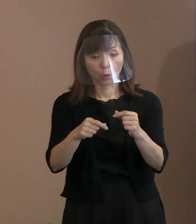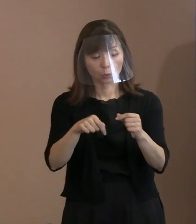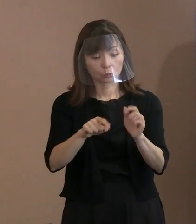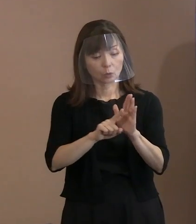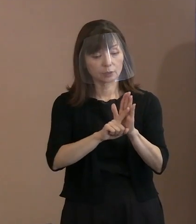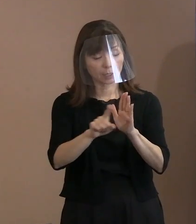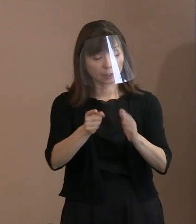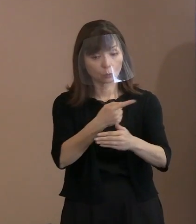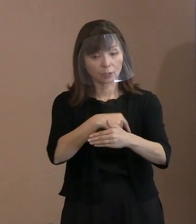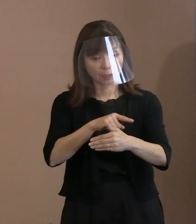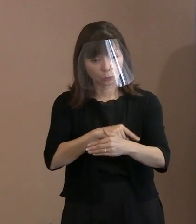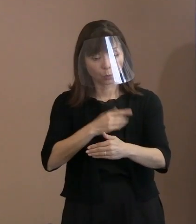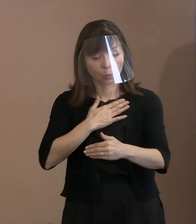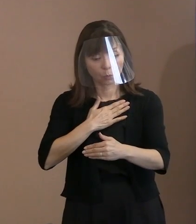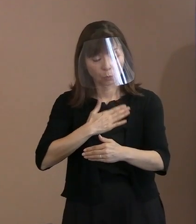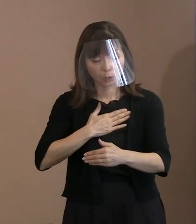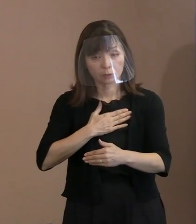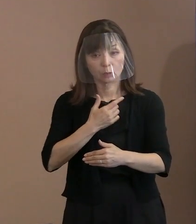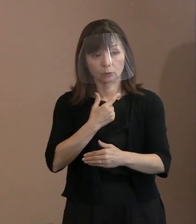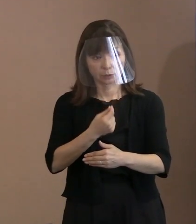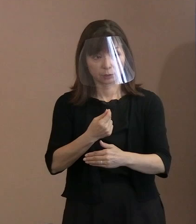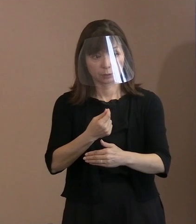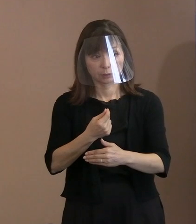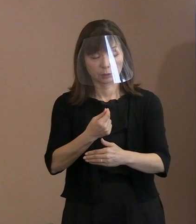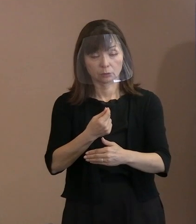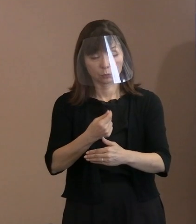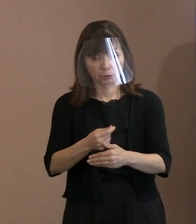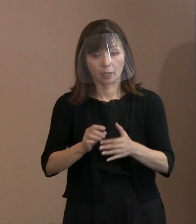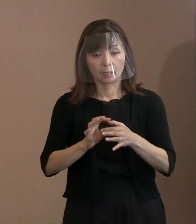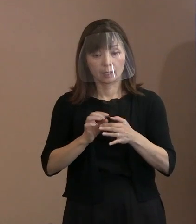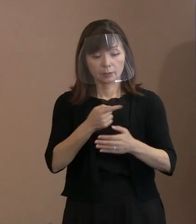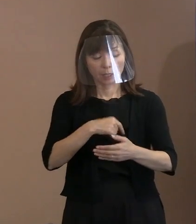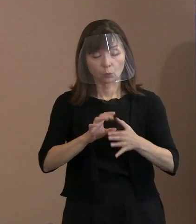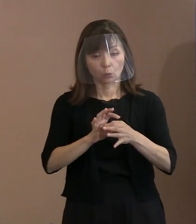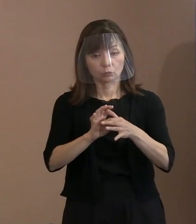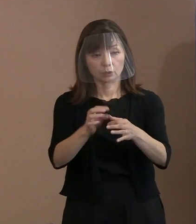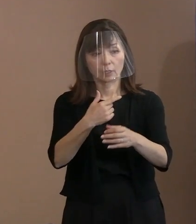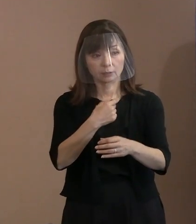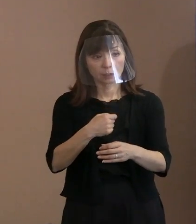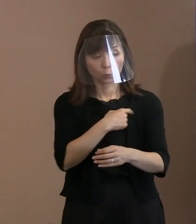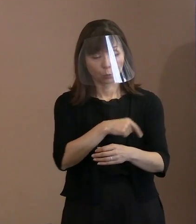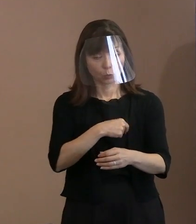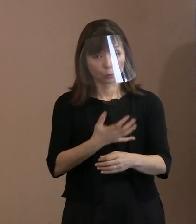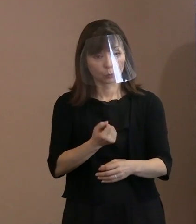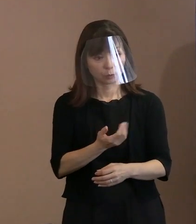内容を伝えたいという思いを お持ちかどうかということが1つと､